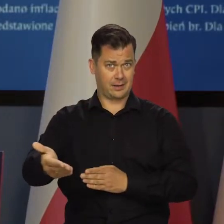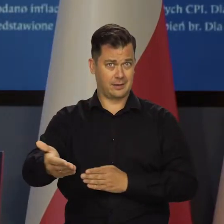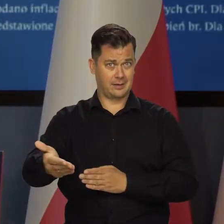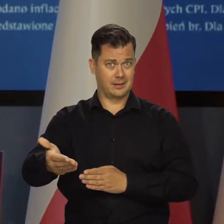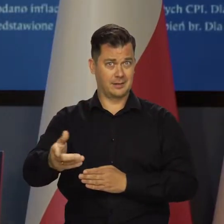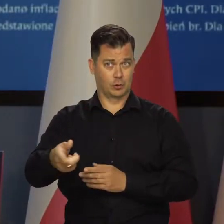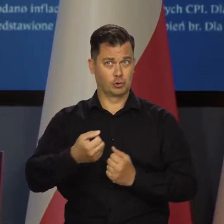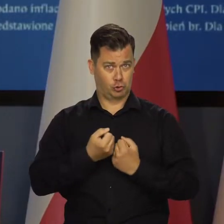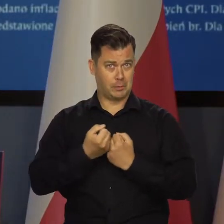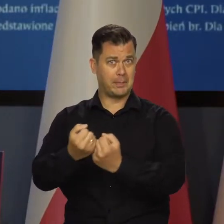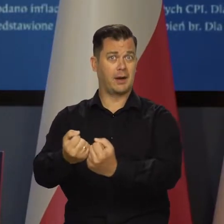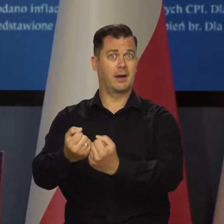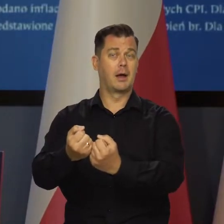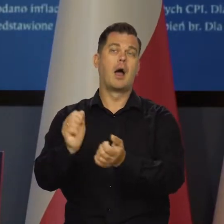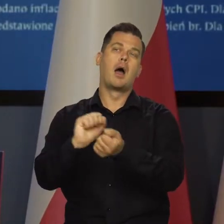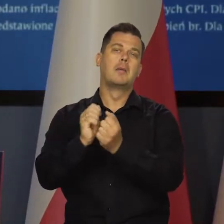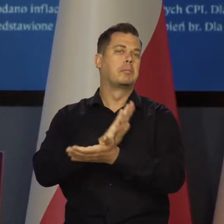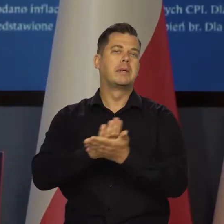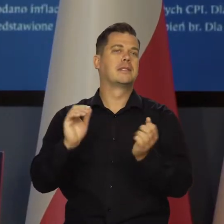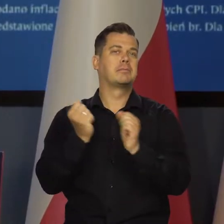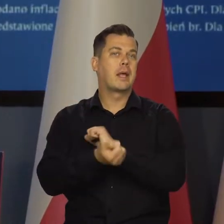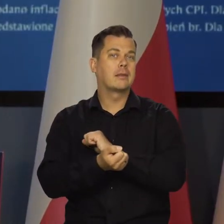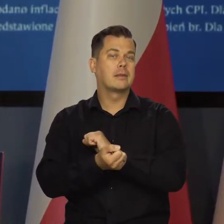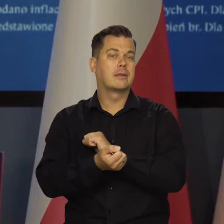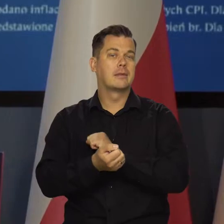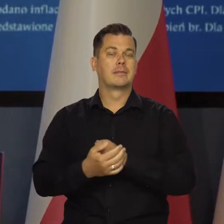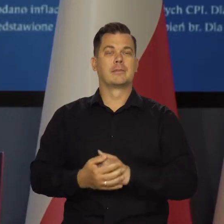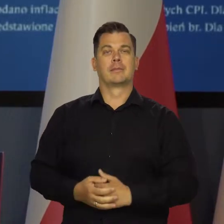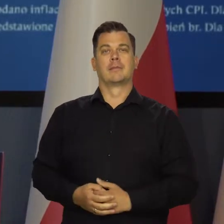Czy będzie, czy nie będzie, czy będzie niezmieniona, czy zmieniona,